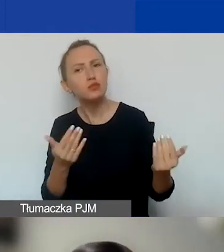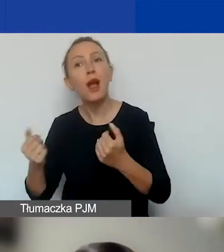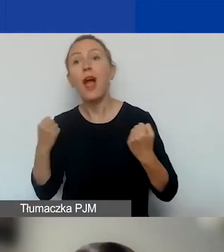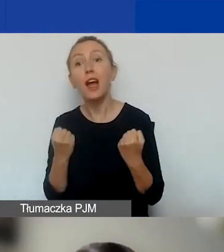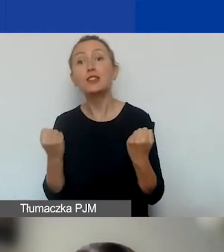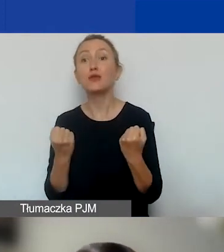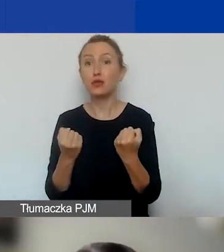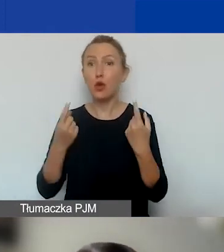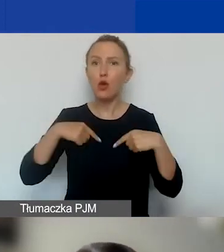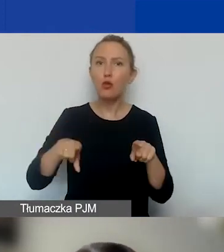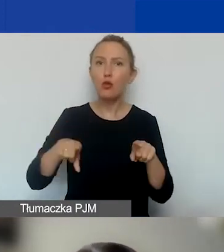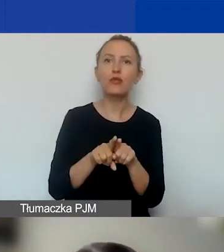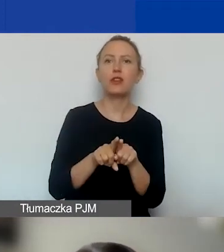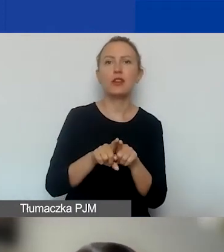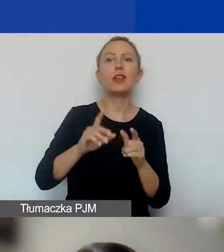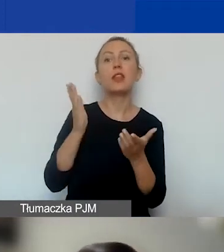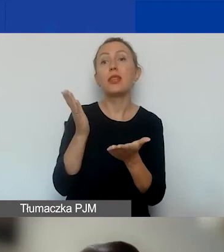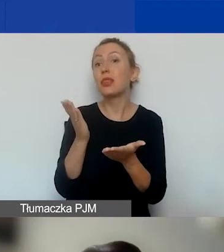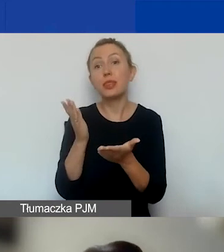oraz upodmiotowienie grup zagrożonych wykluczeniem.